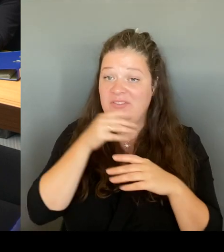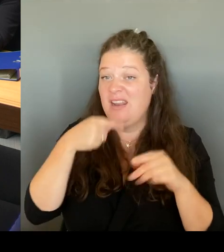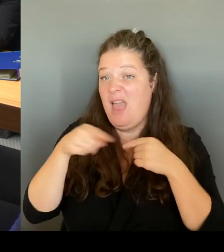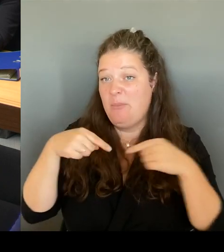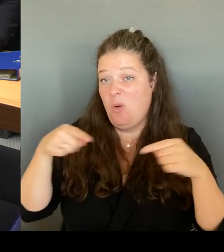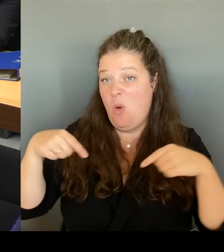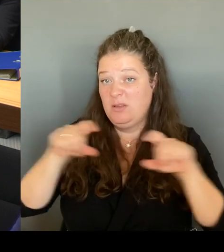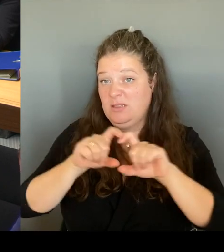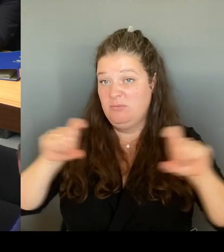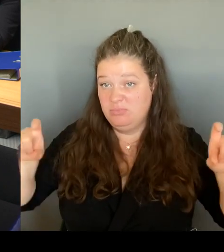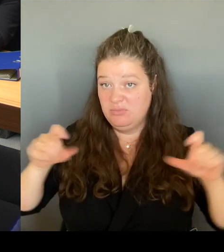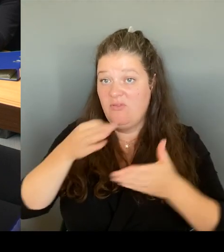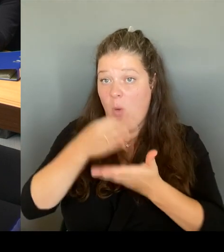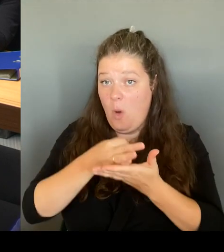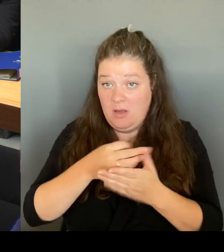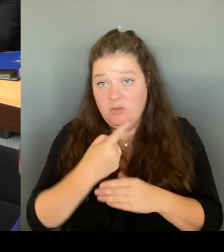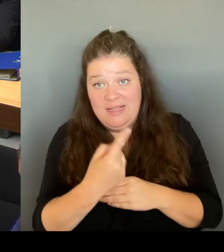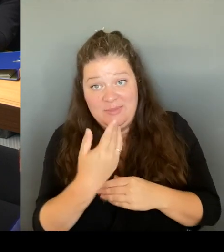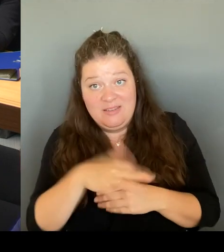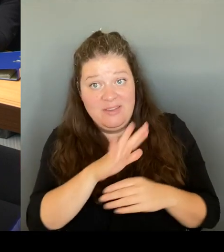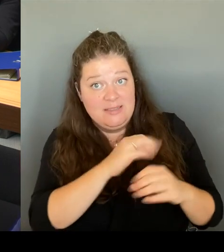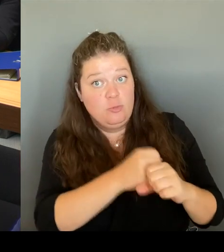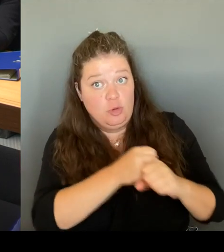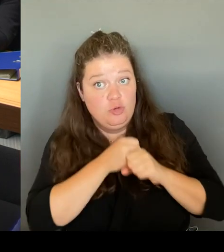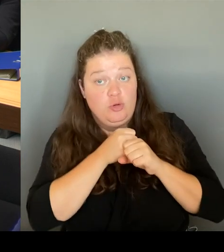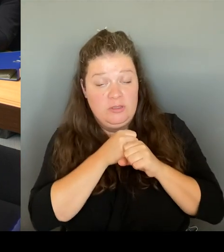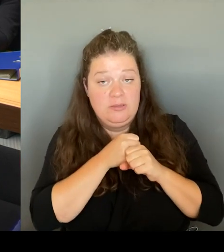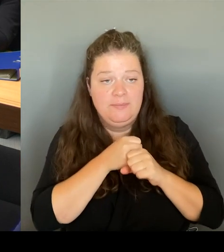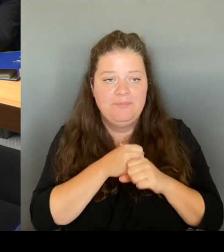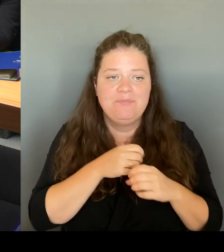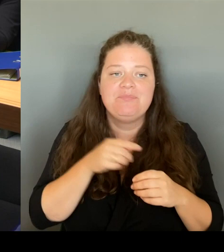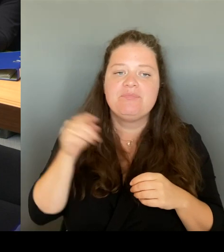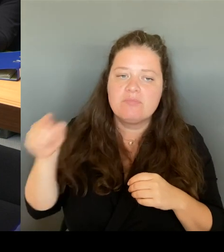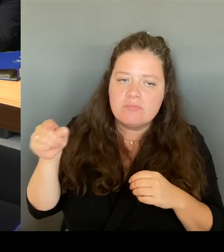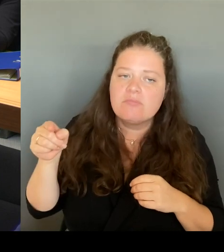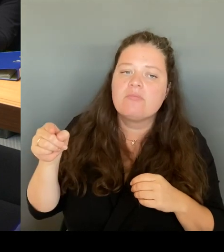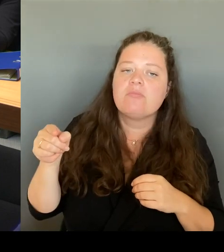die modernste, und das habe ich hier im Hohen Hause immer gesagt, die modernste